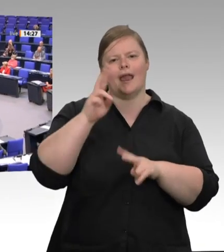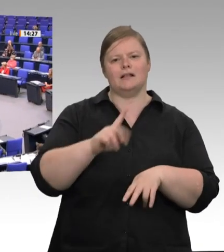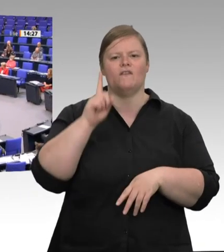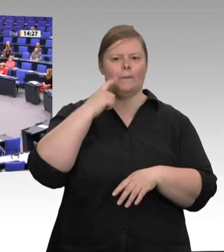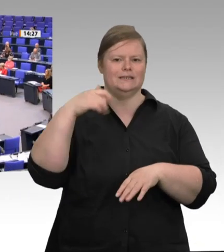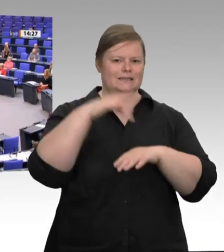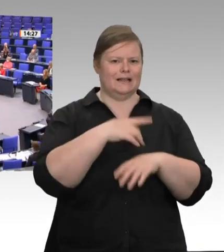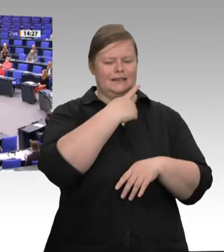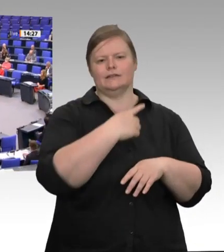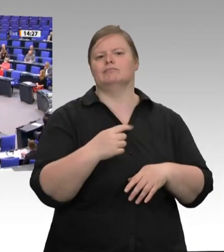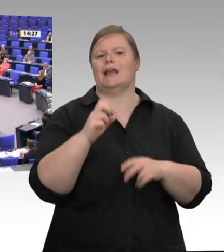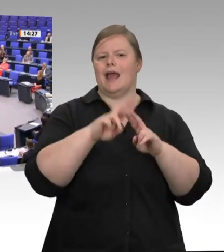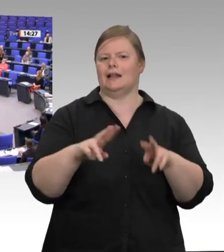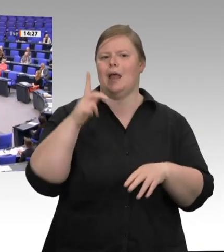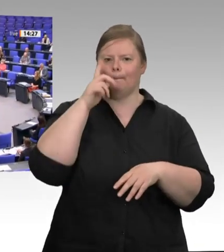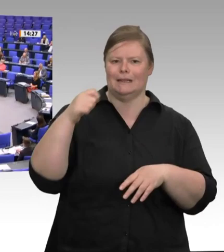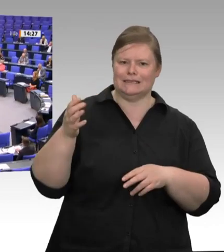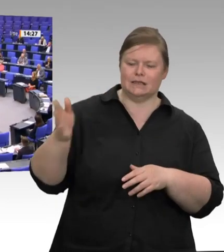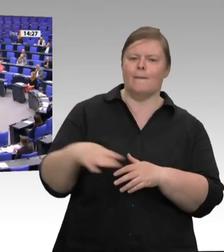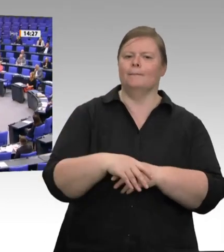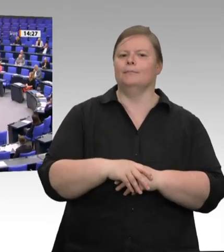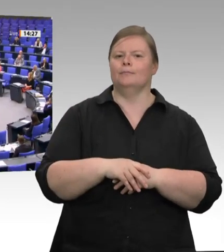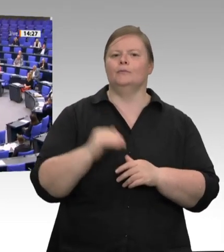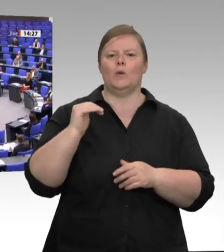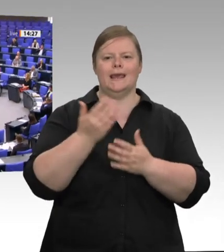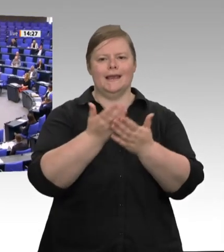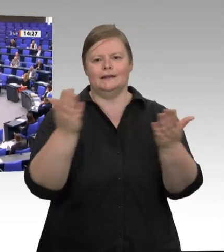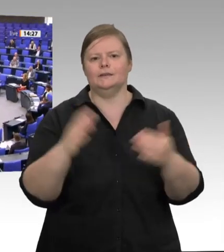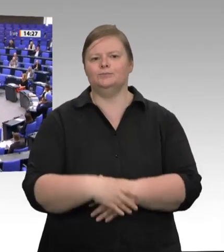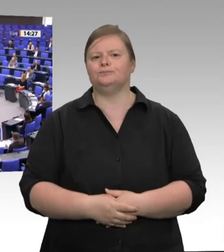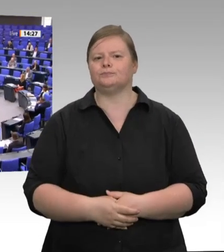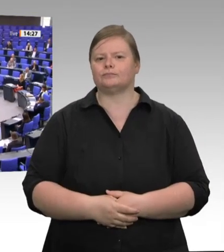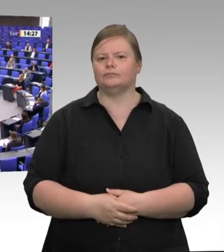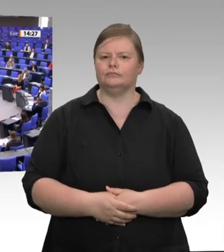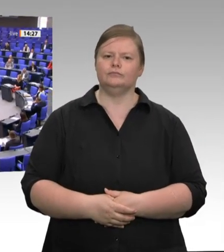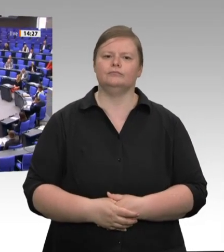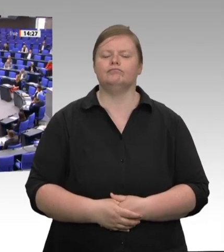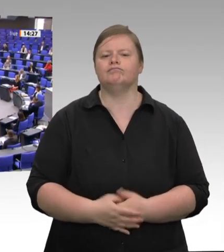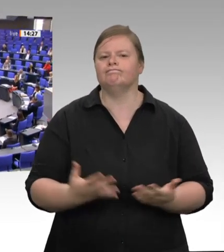Kasse im Supermarkt nicht bezahlen, dann bezahlen andere diesen Preis. Das sind vor